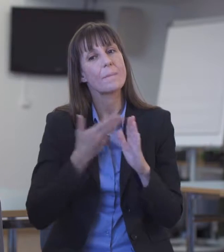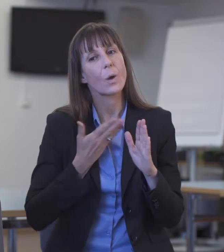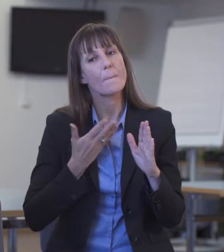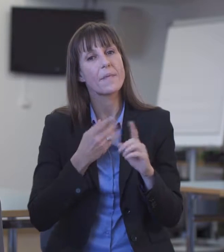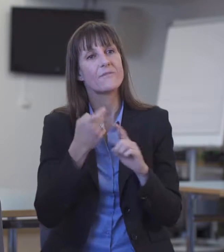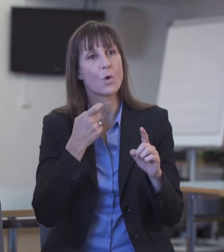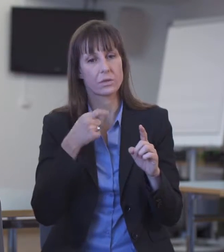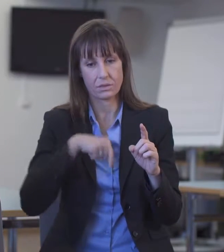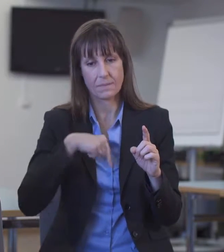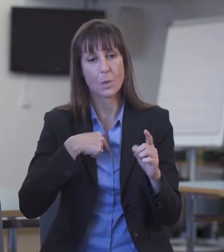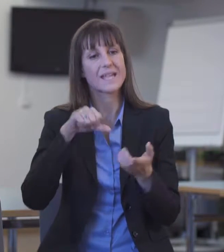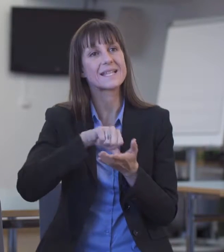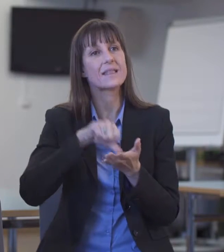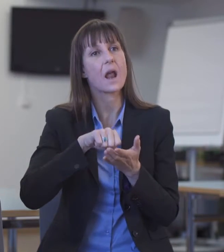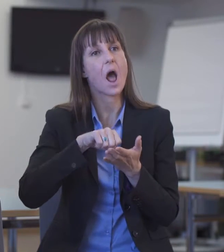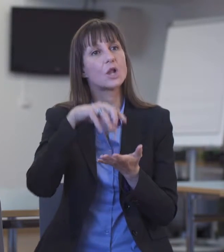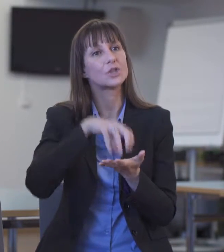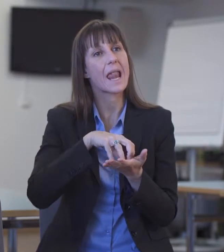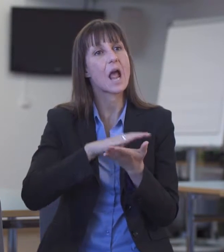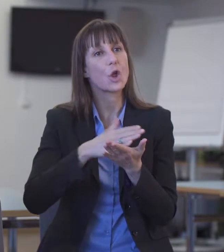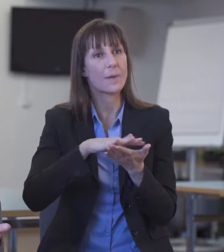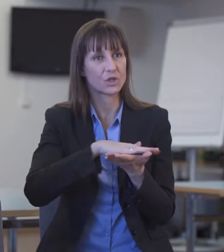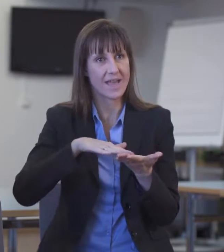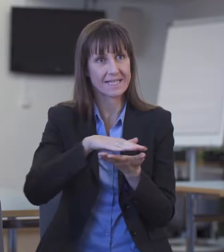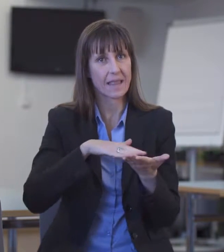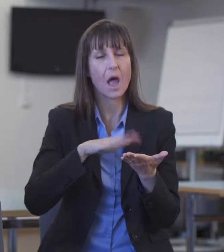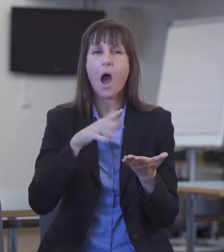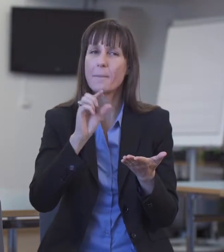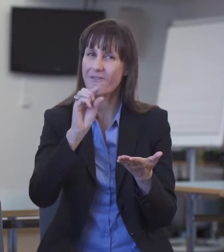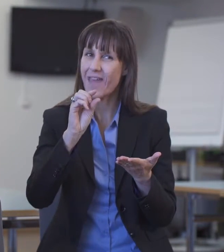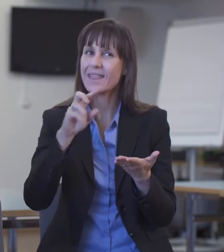Das sind allerdings sehr wenige, auch schon bei Lautsprachdolmetschenden.